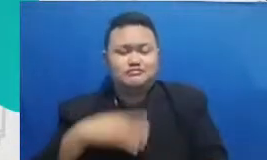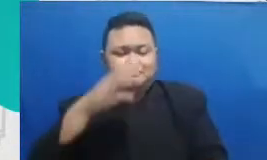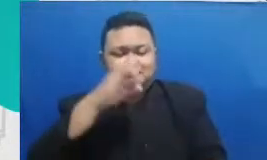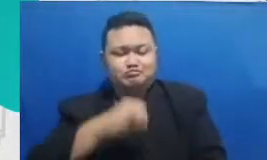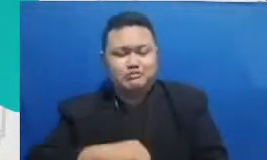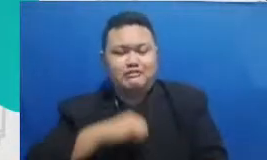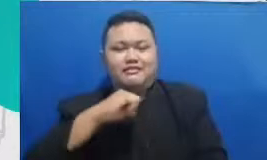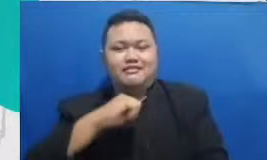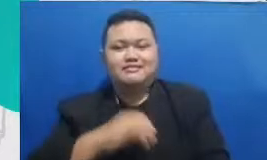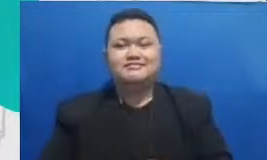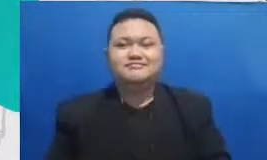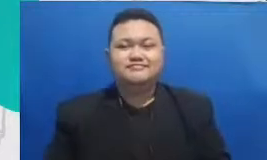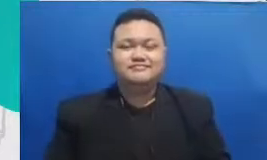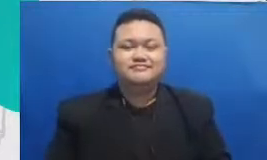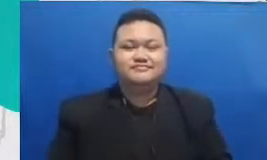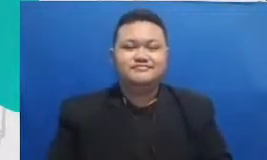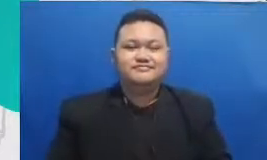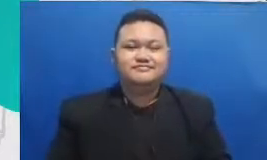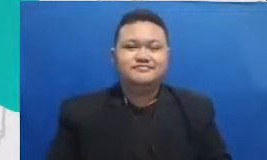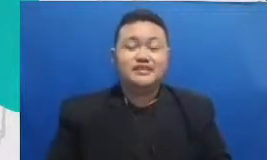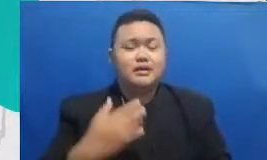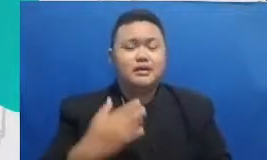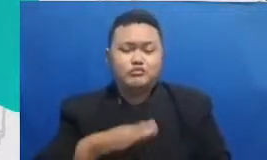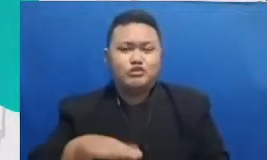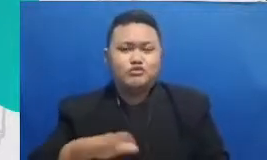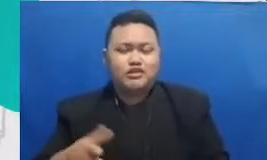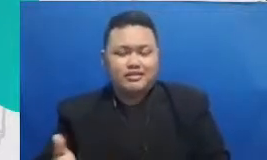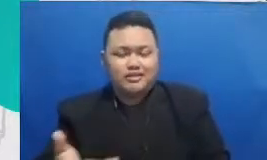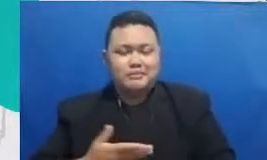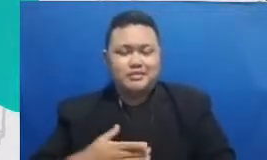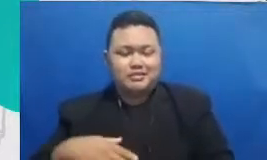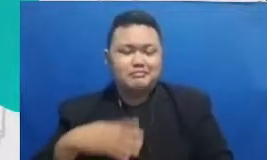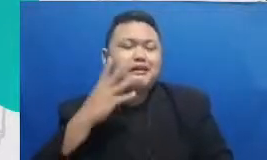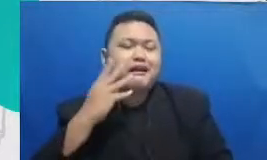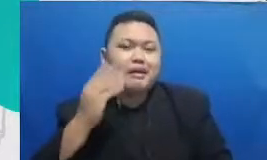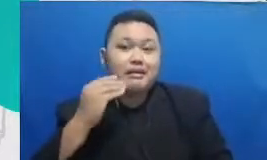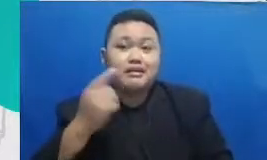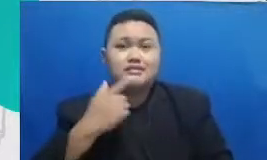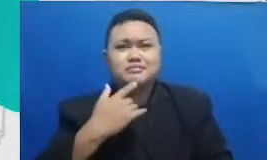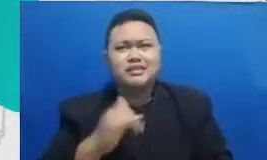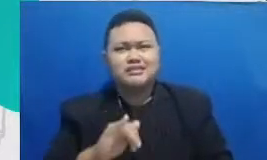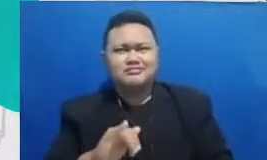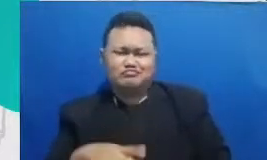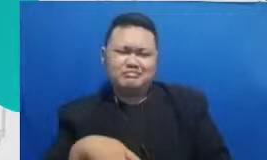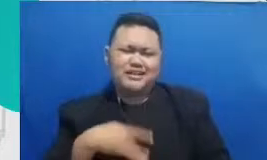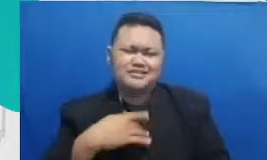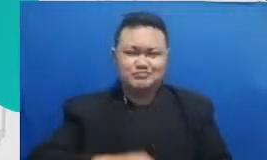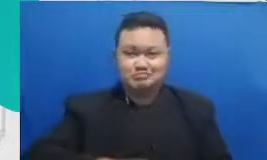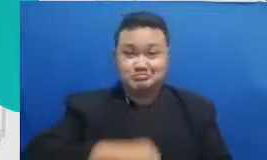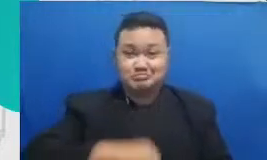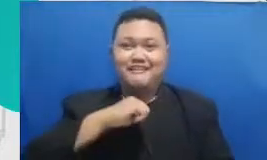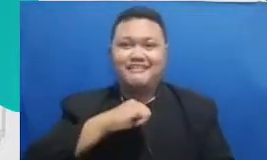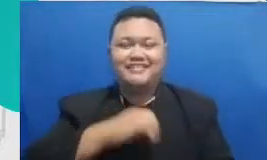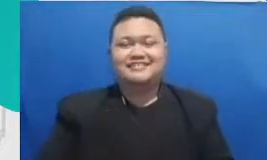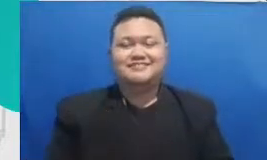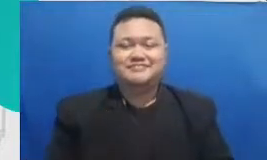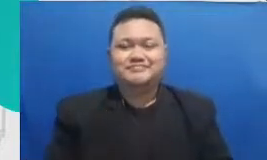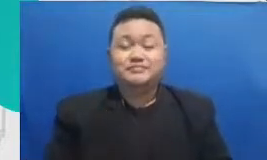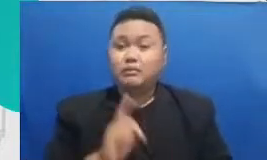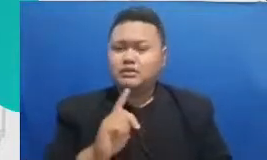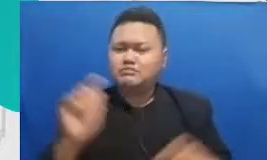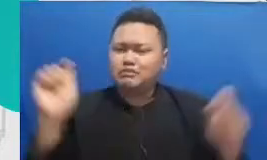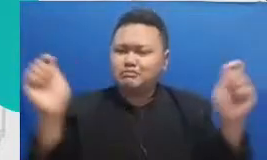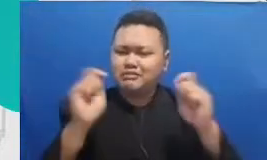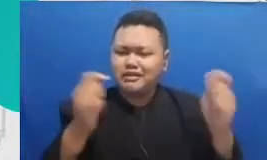yang meningkatkan emosi mereka hai kenapa perayaan sangat penting karena proses belajar itu selalu